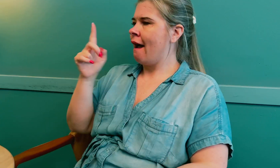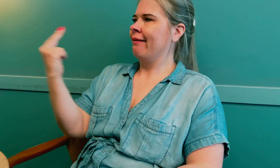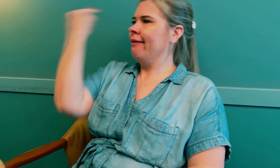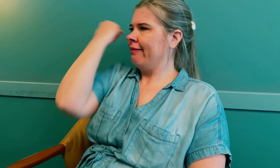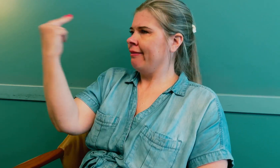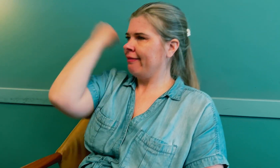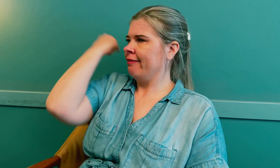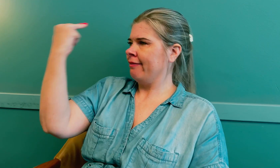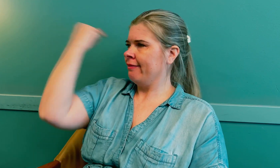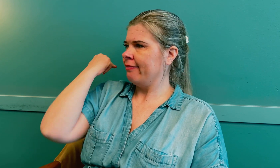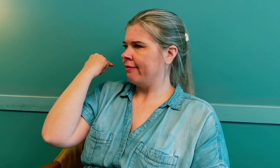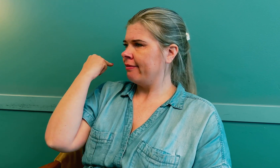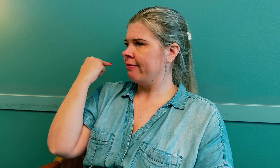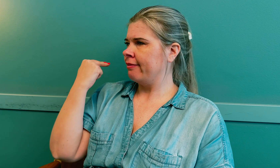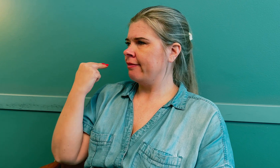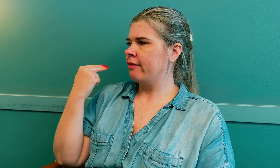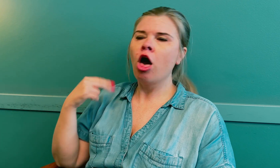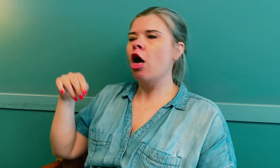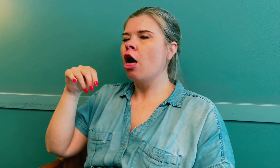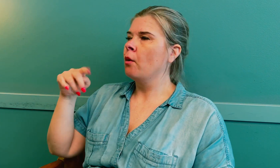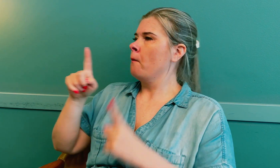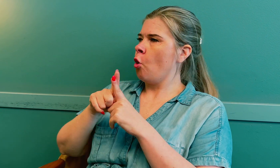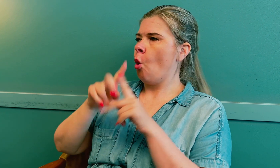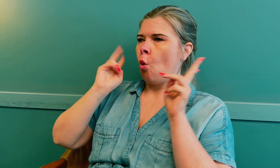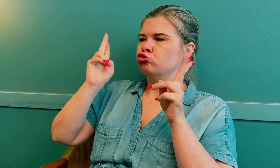Hun bare ser forbi meg.